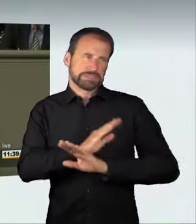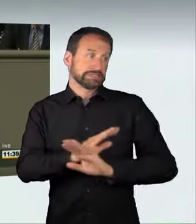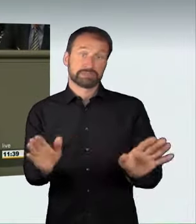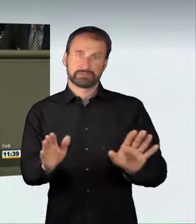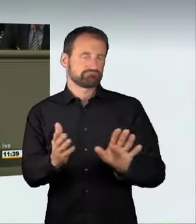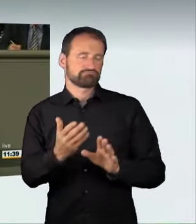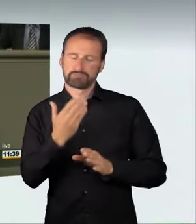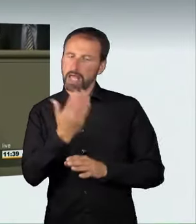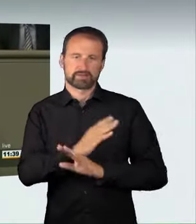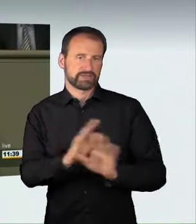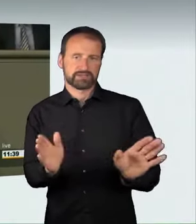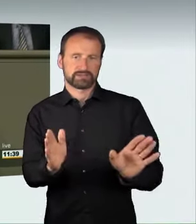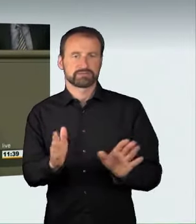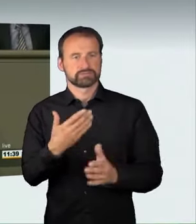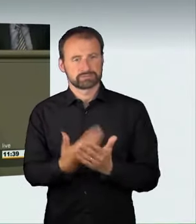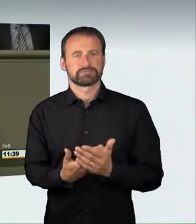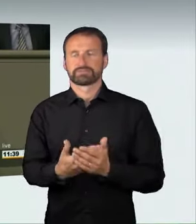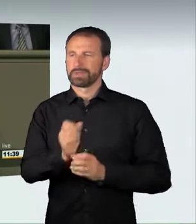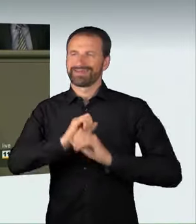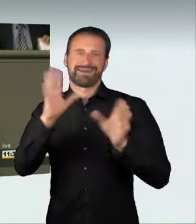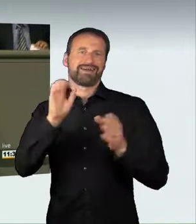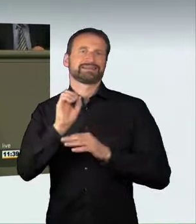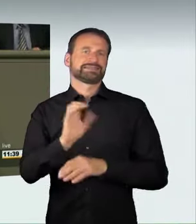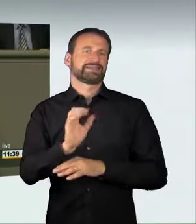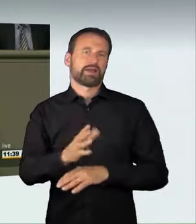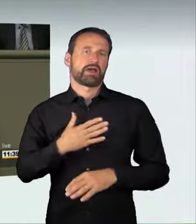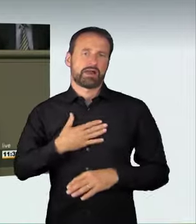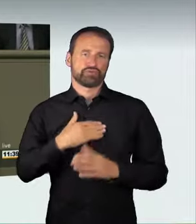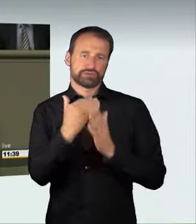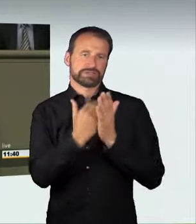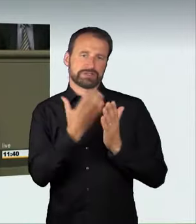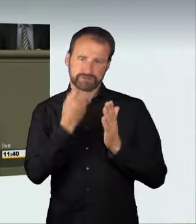sie könnten sich an einem illegalen Straßenrennen beteiligen,